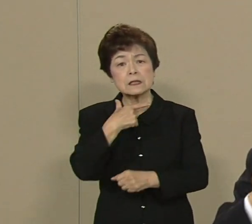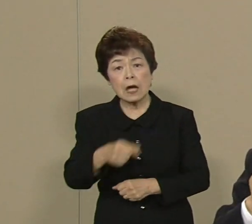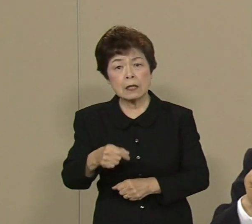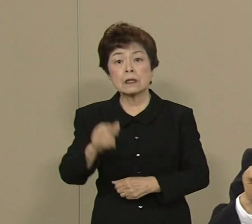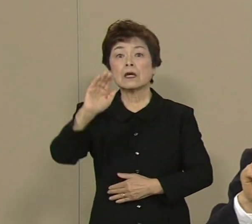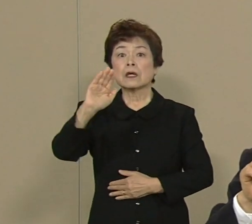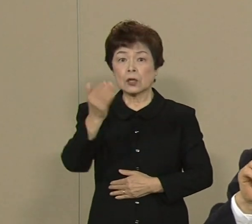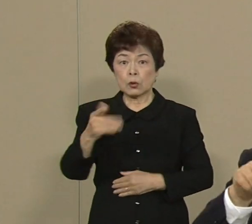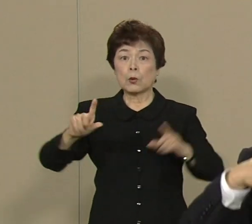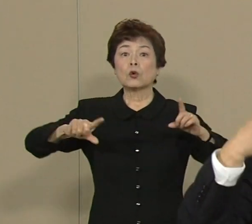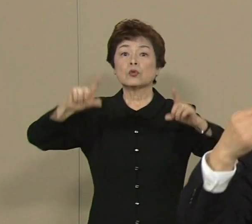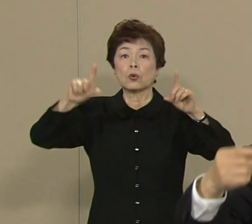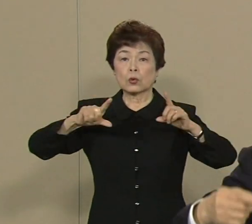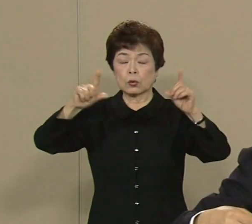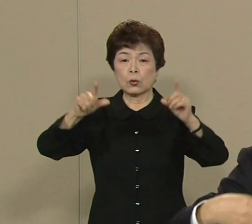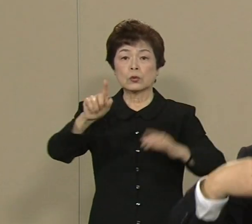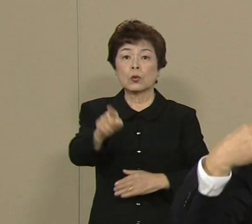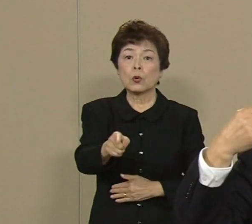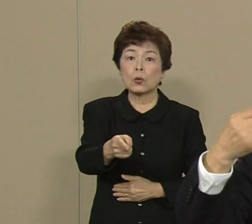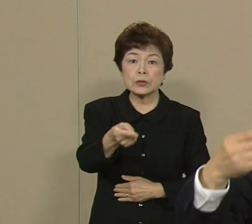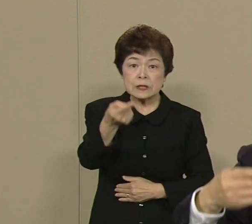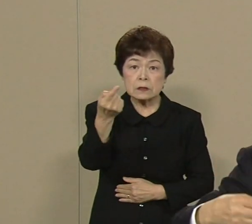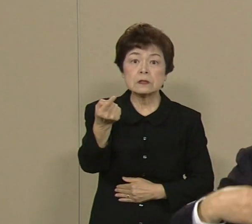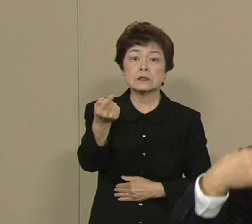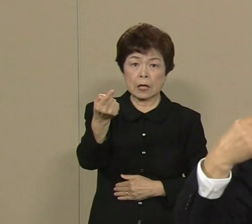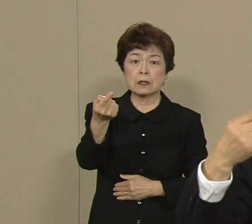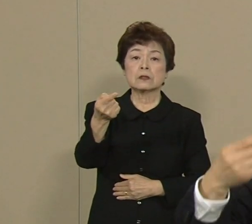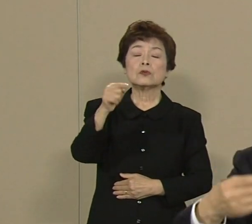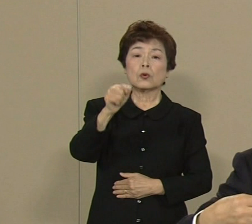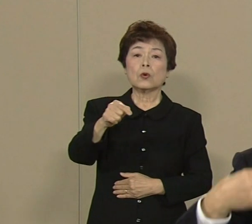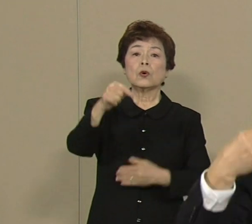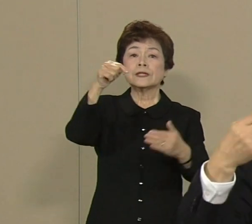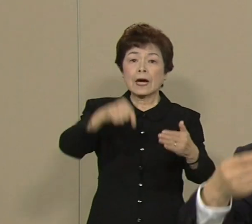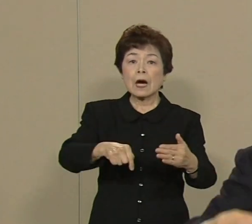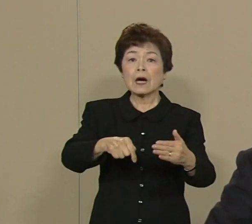この自然で生まれる エネルギーっていうか